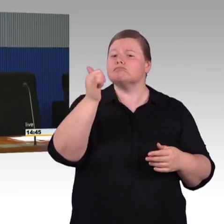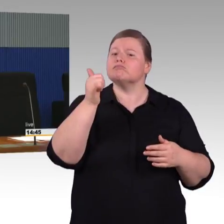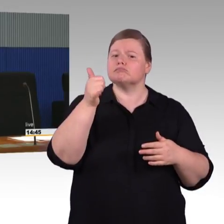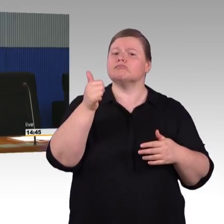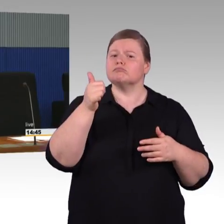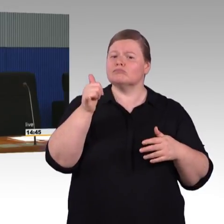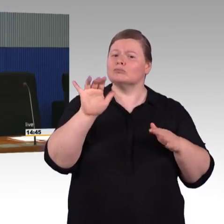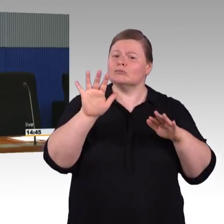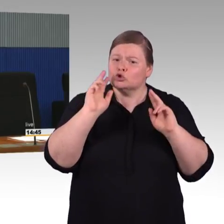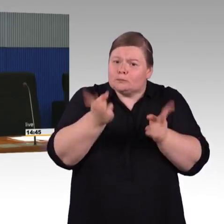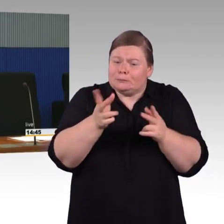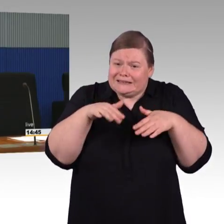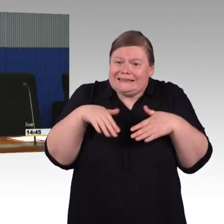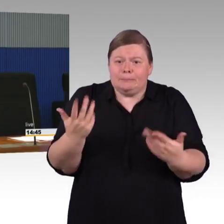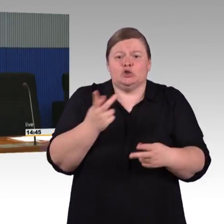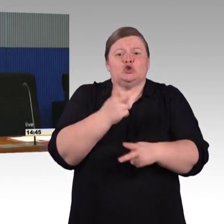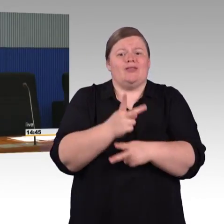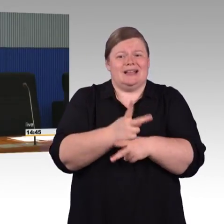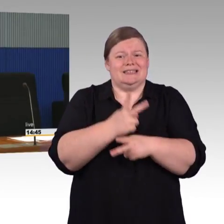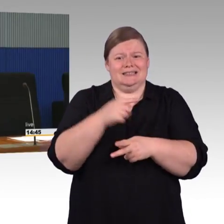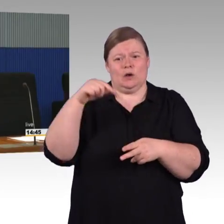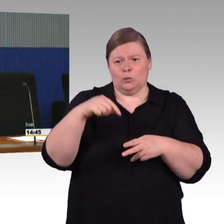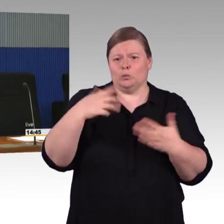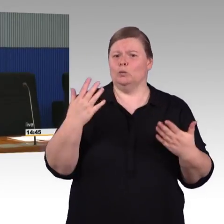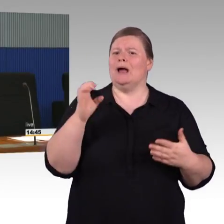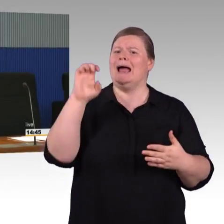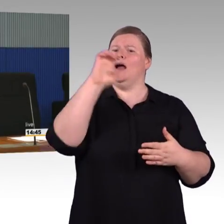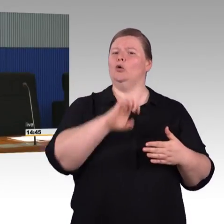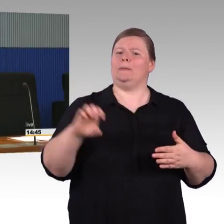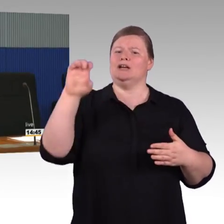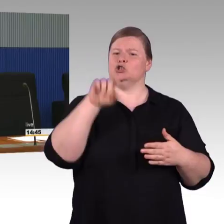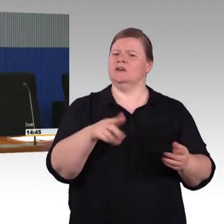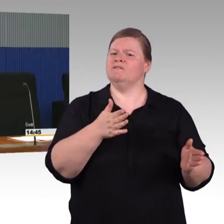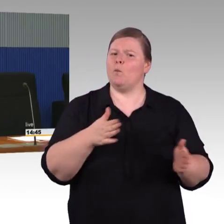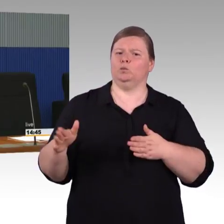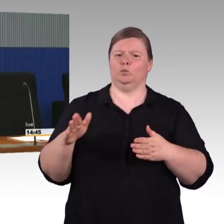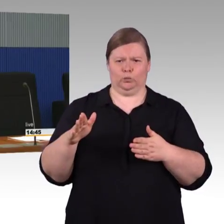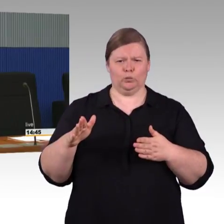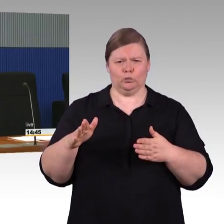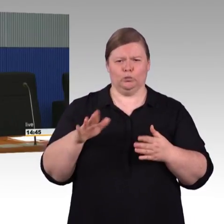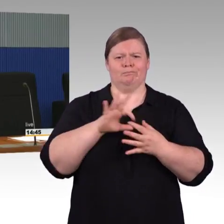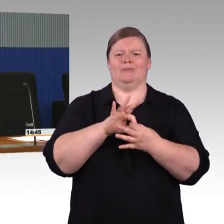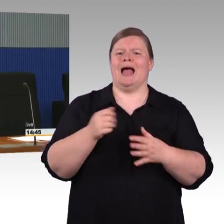wie wir die Barrierefreiheit umsetzen sollen oder müssen, das wird auch abgeprüft und ist letztlich auch Voraussetzung dafür,